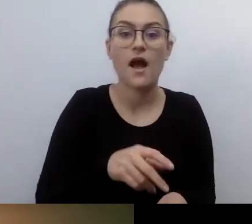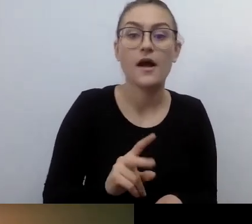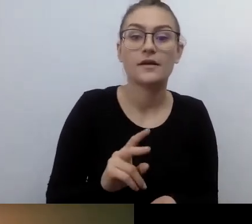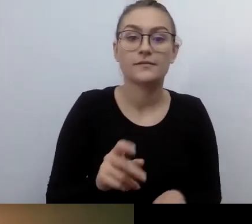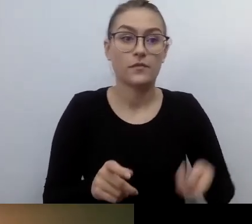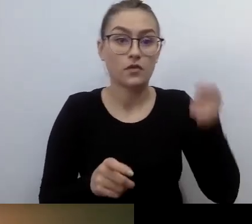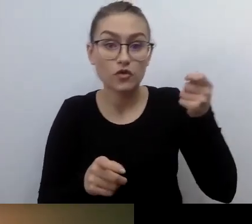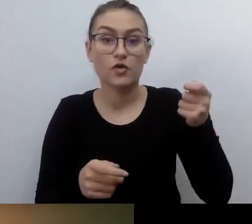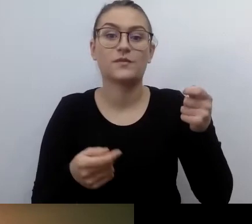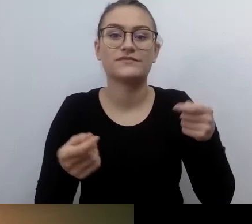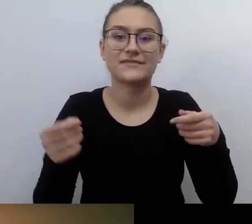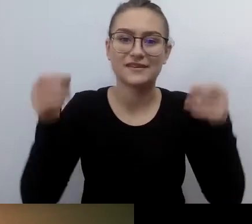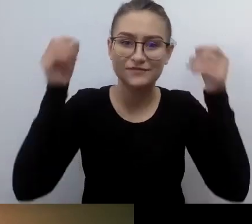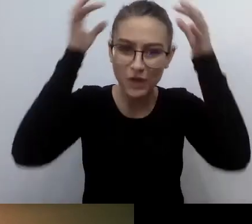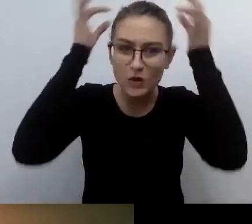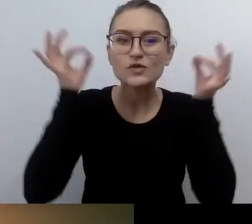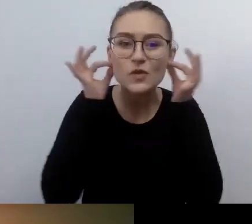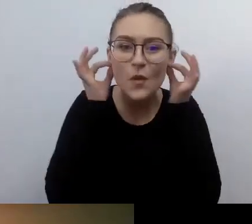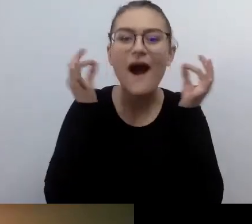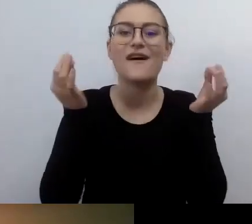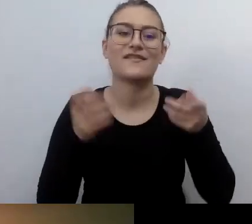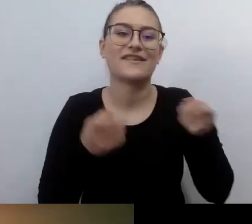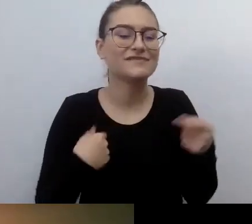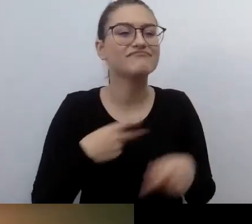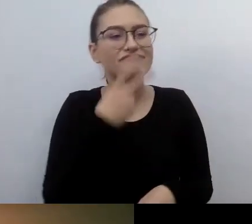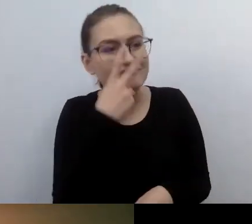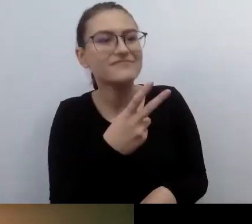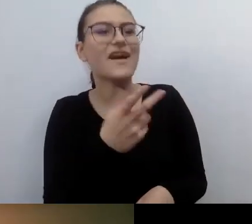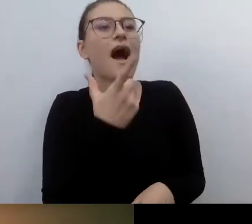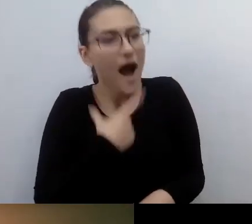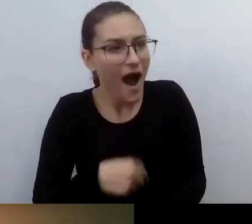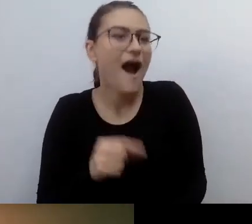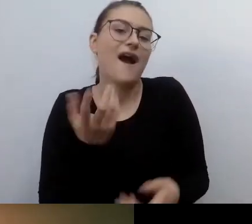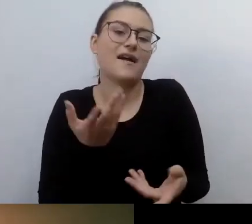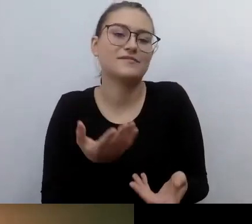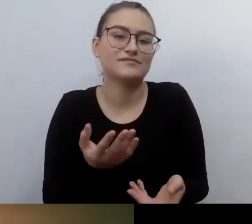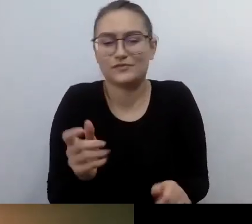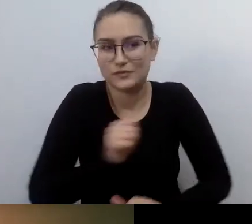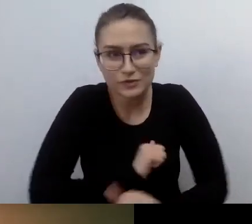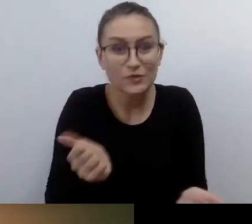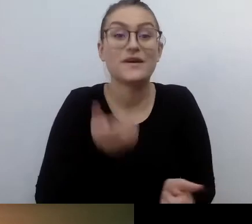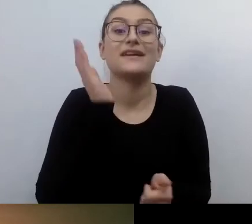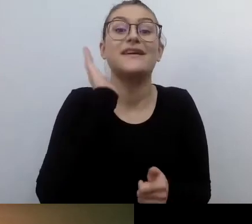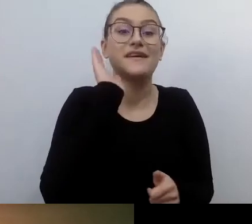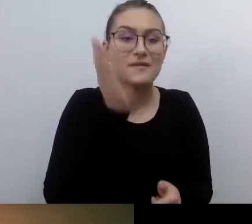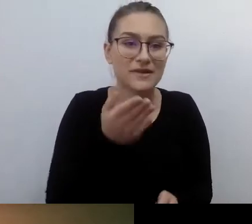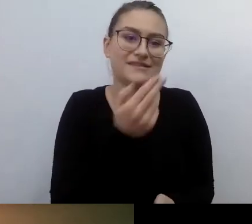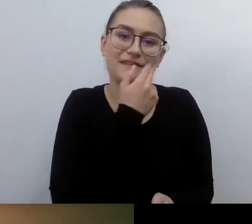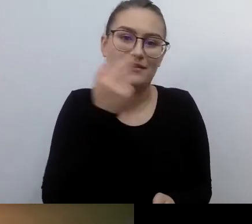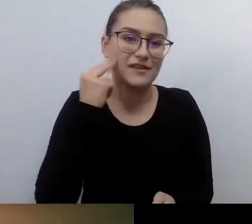Wiedzą, że będzie pokaz z audiodeskrypcją. Bo w tym kinie czy teatrze pracują osoby,